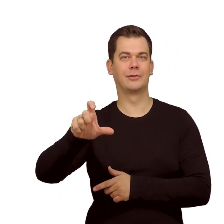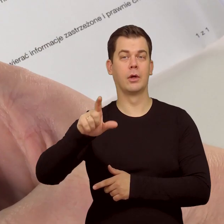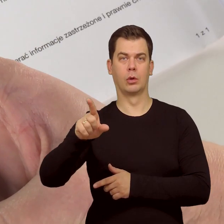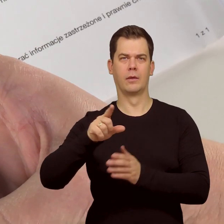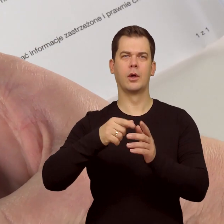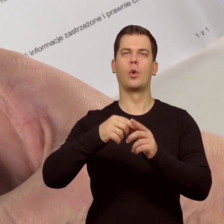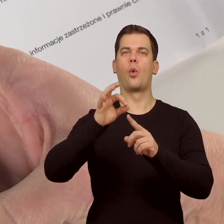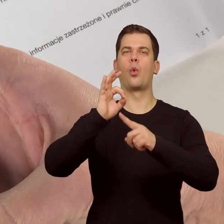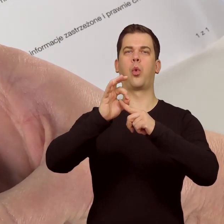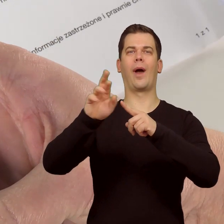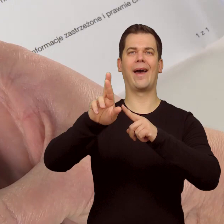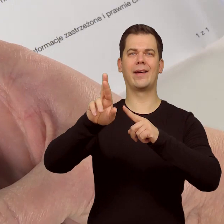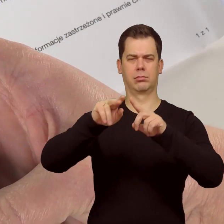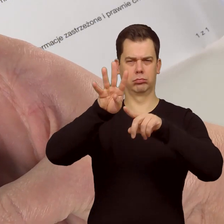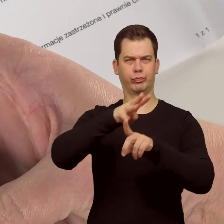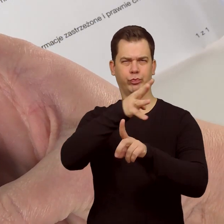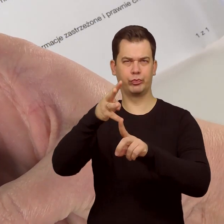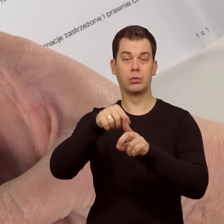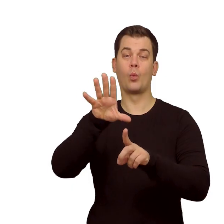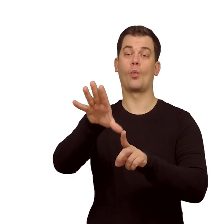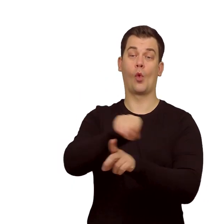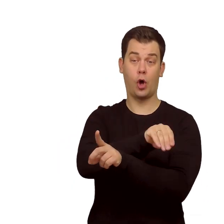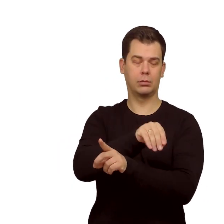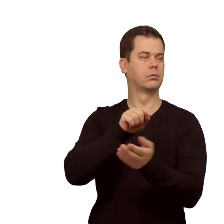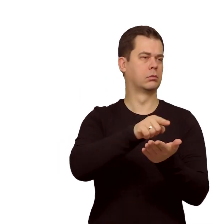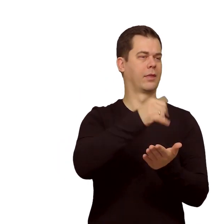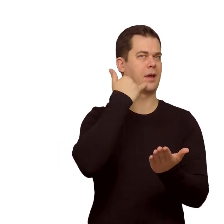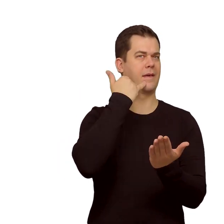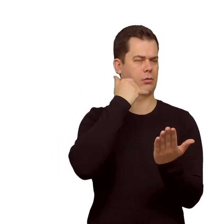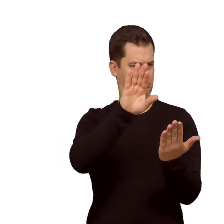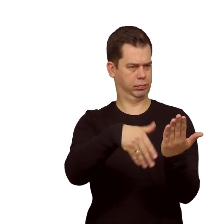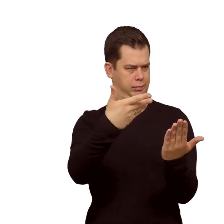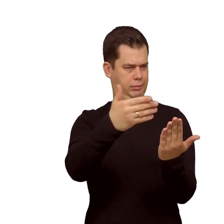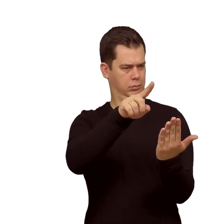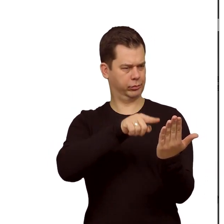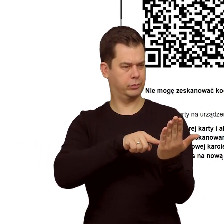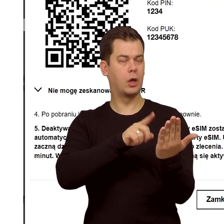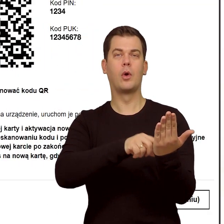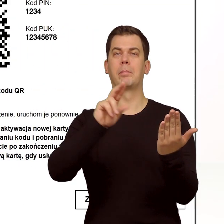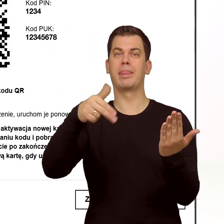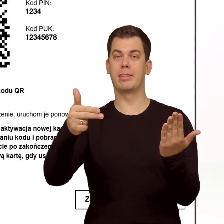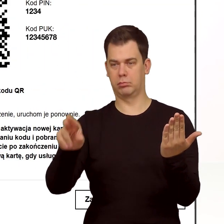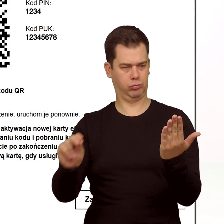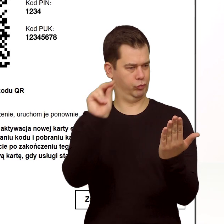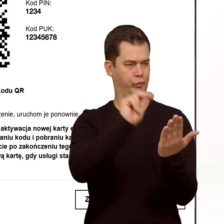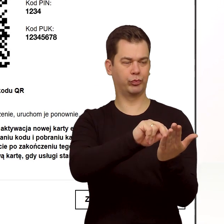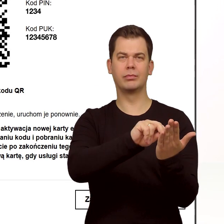Teraz skanujemy QR kod i postępujemy zgodnie ze wskazówkami na telefonie. Na końcu podaję PIN do karty.